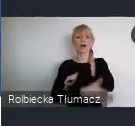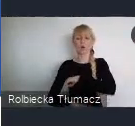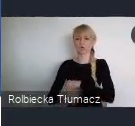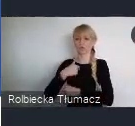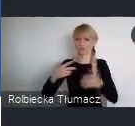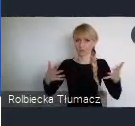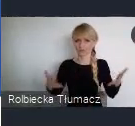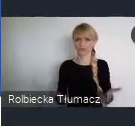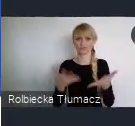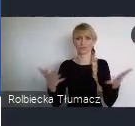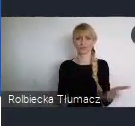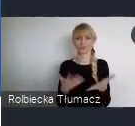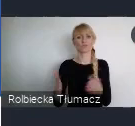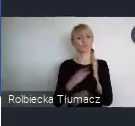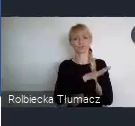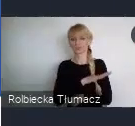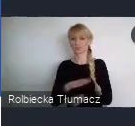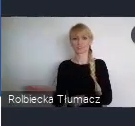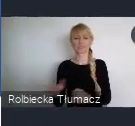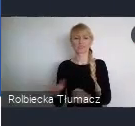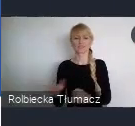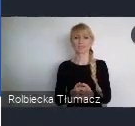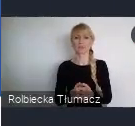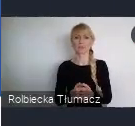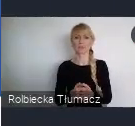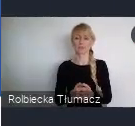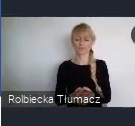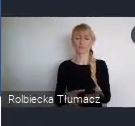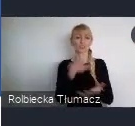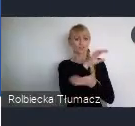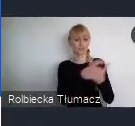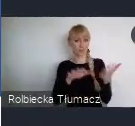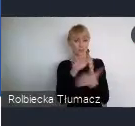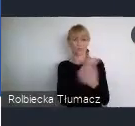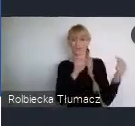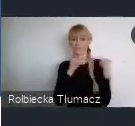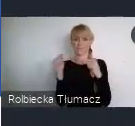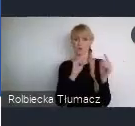wszystkich państwa do udziału w Światowym Forum Miejskim edycja XI.